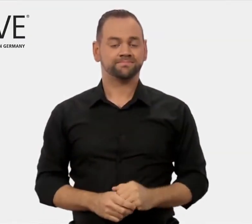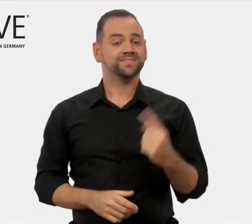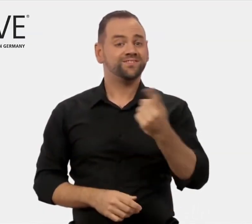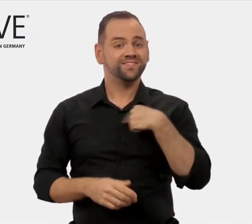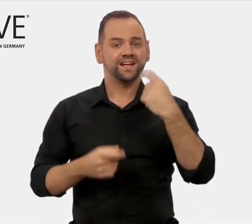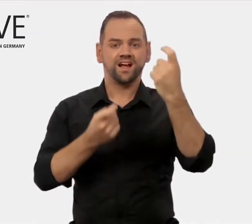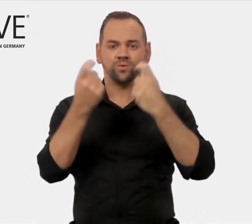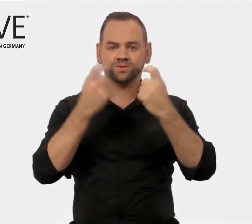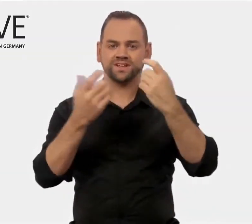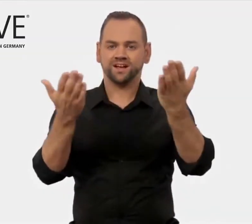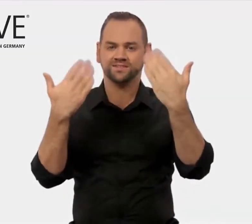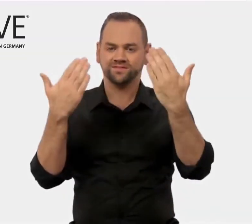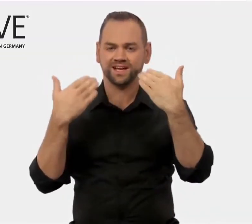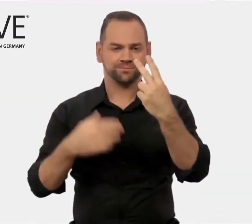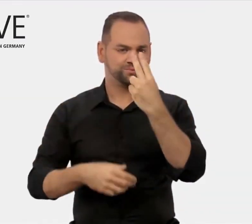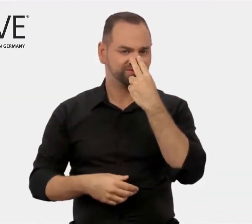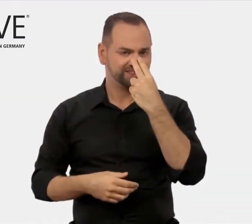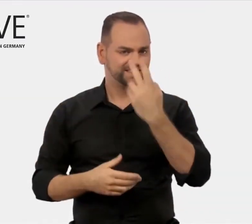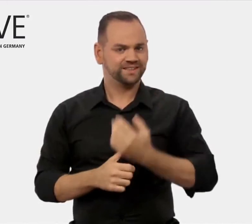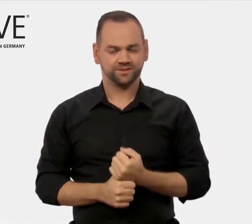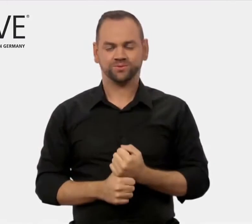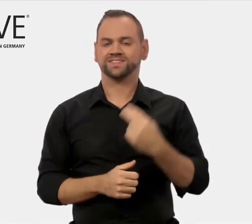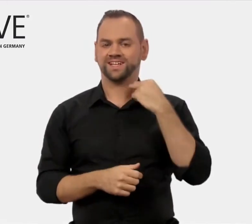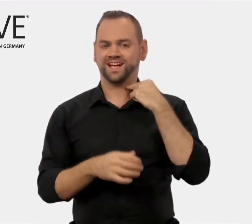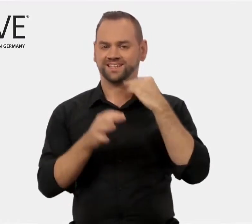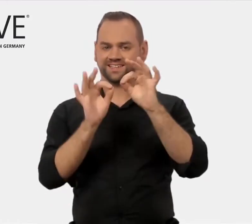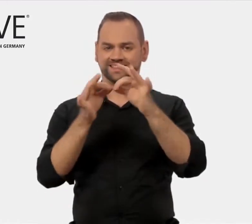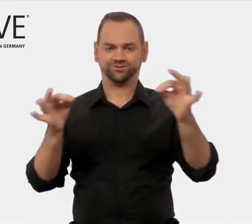International werben wir mit dem Slogan